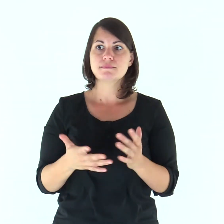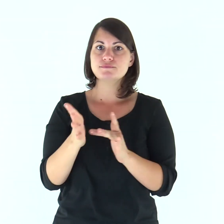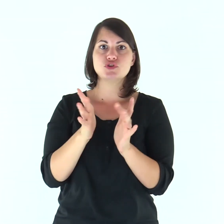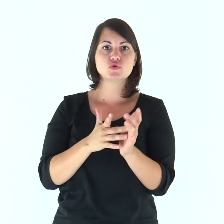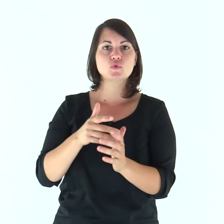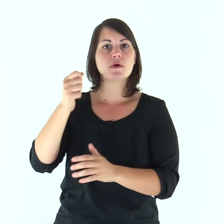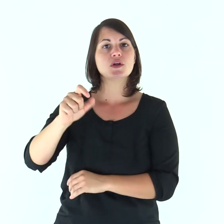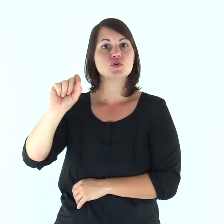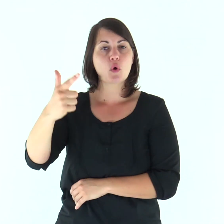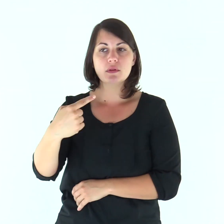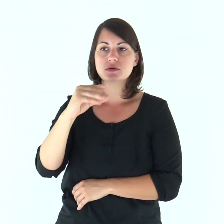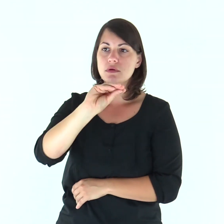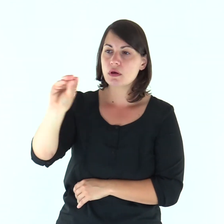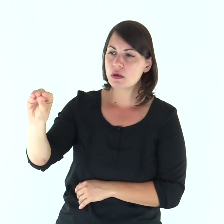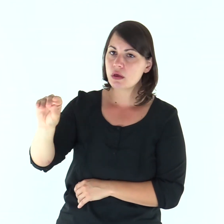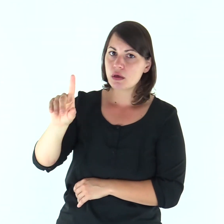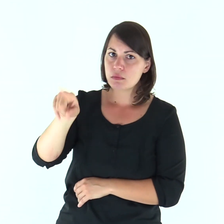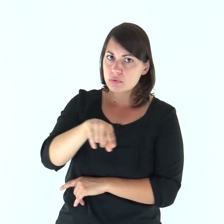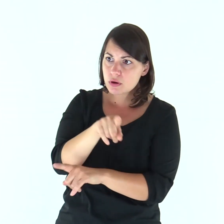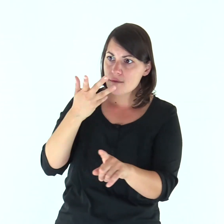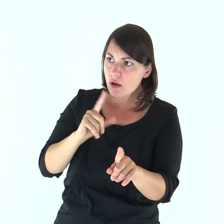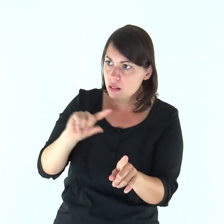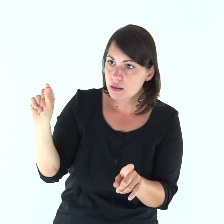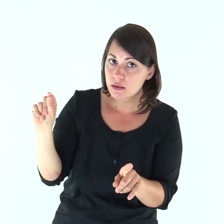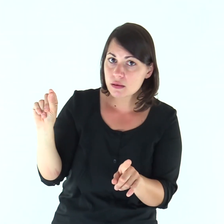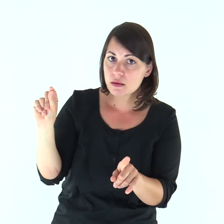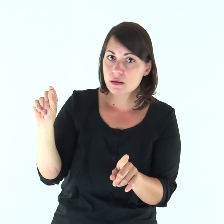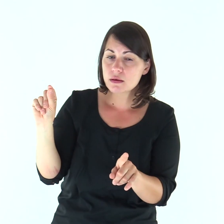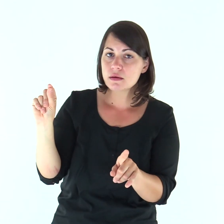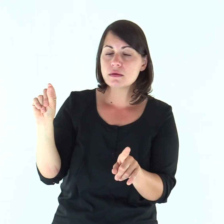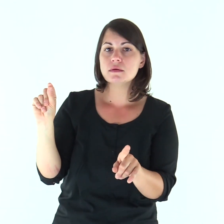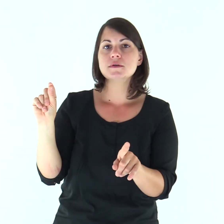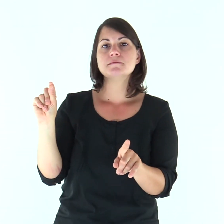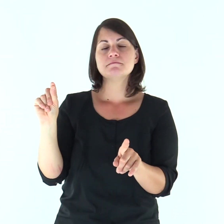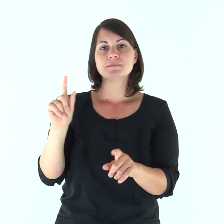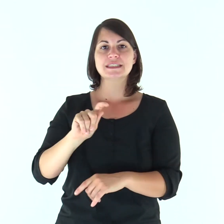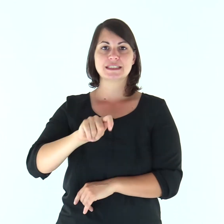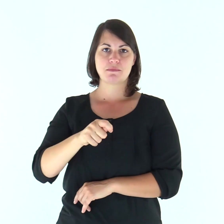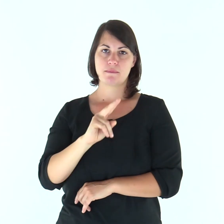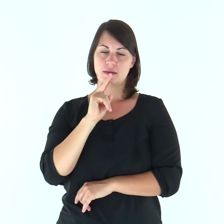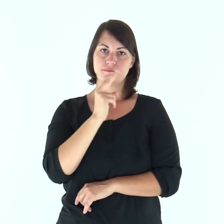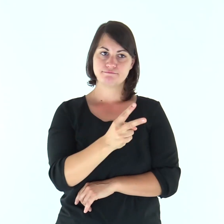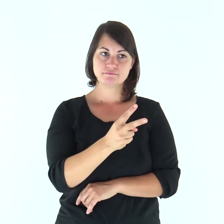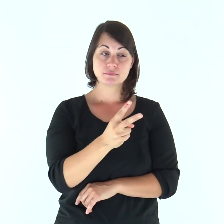Disse allora Gesù ai Dodici: «Volete andarvene anche voi?». Gli rispose Simon Pietro: